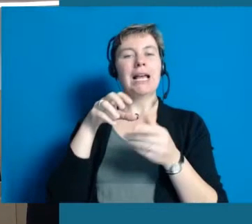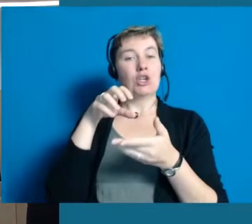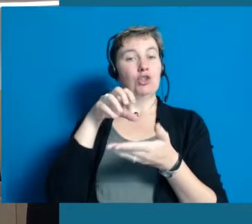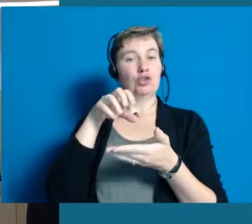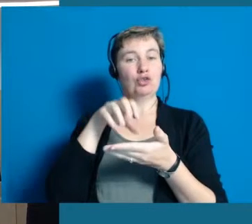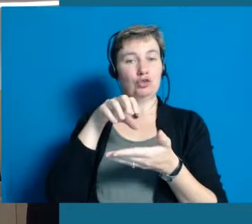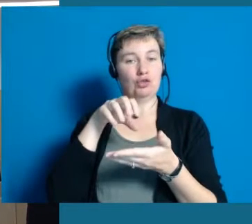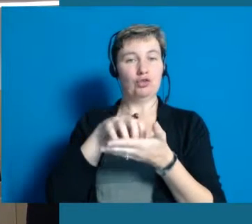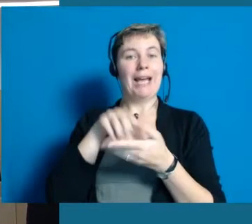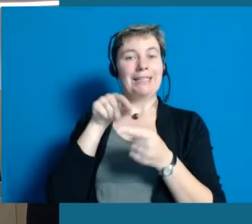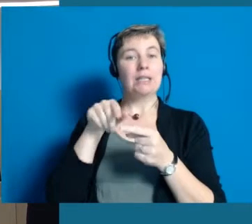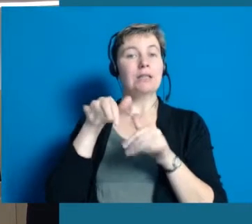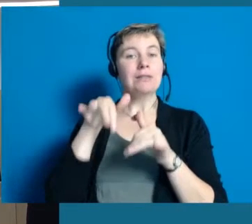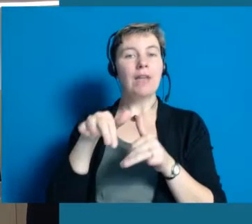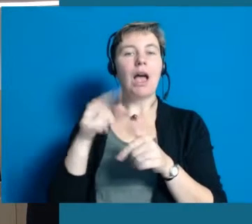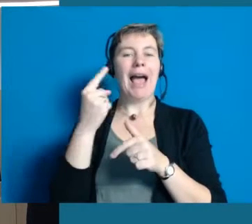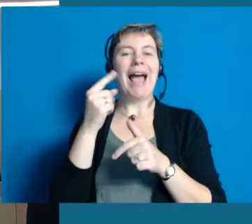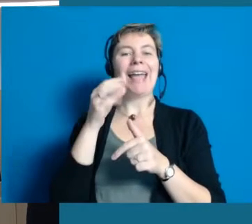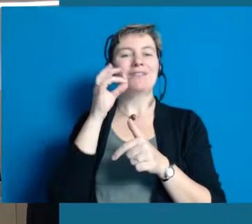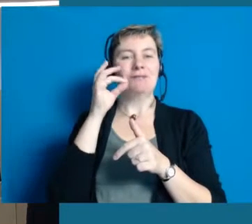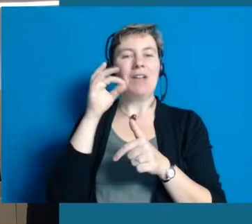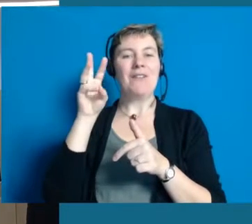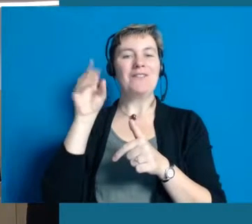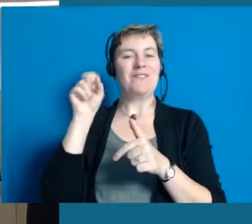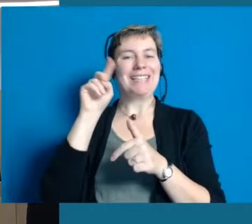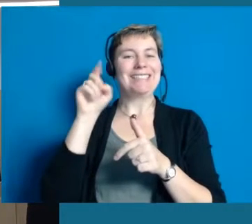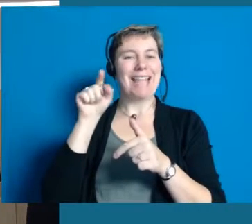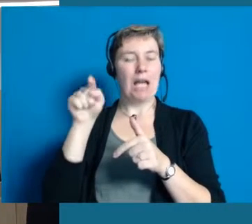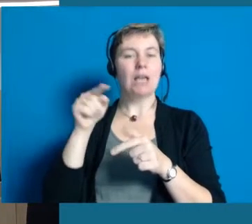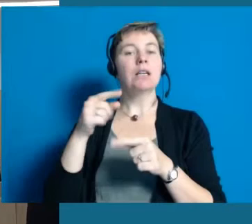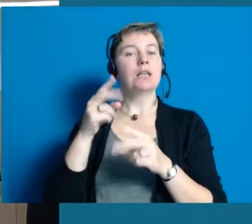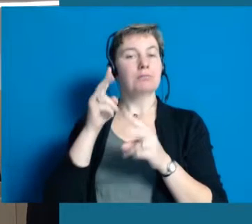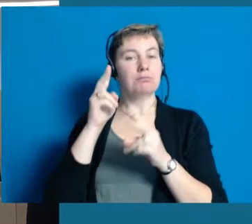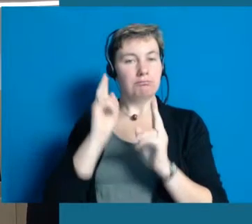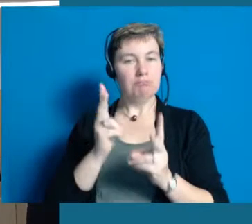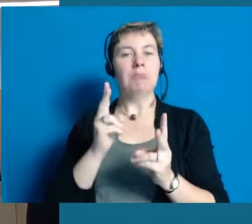Wir haben auch noch einen Winzer in Hochheim, der den Wein versektet,